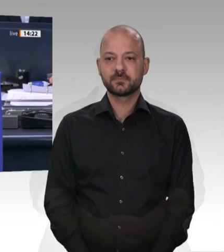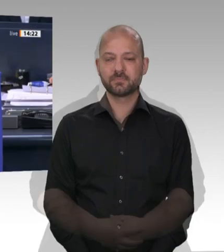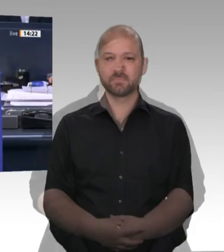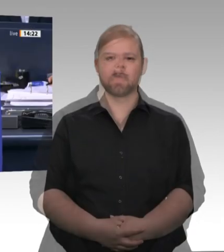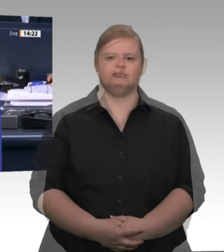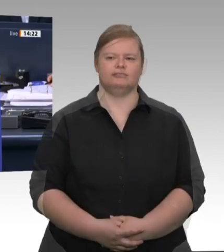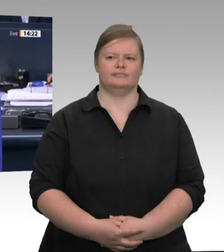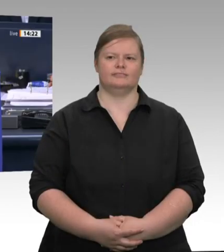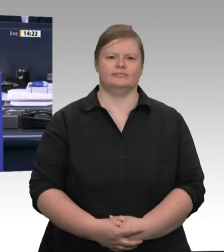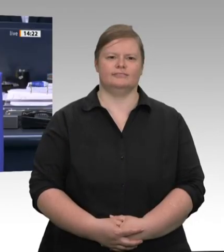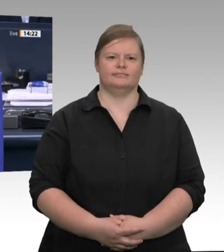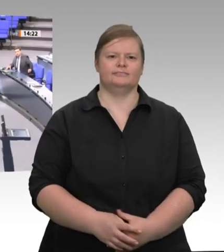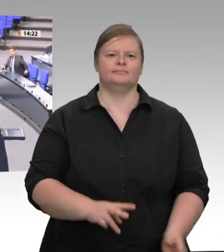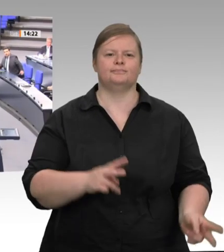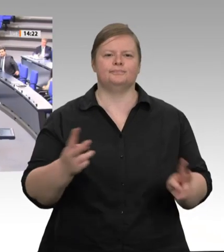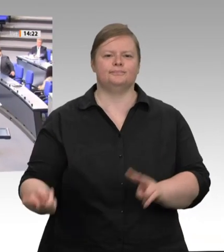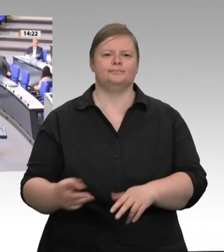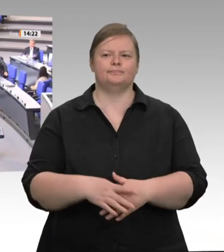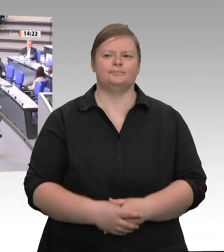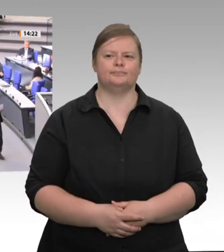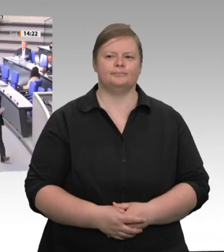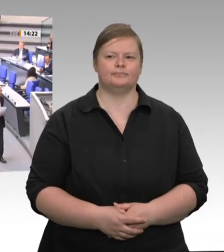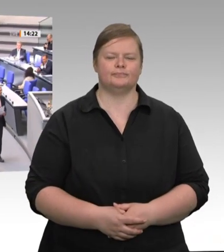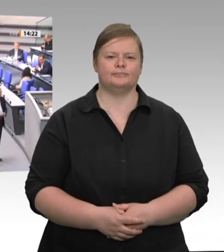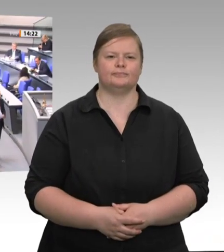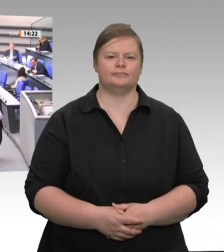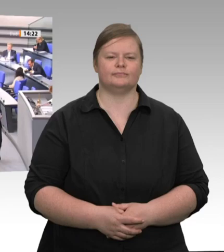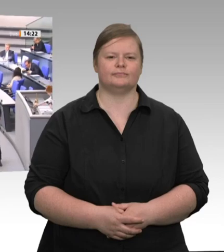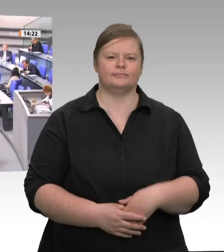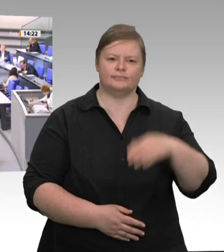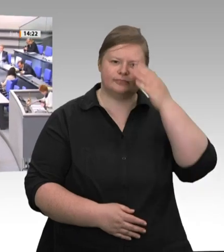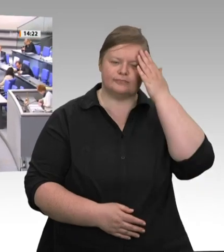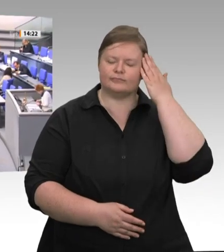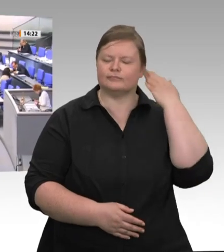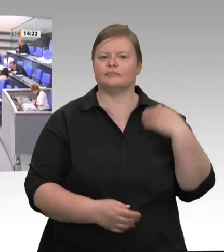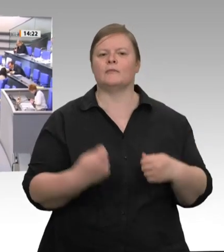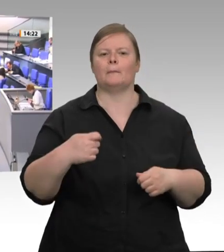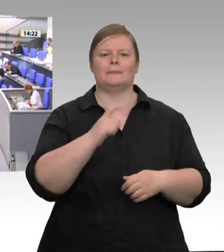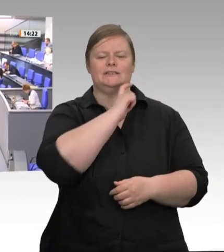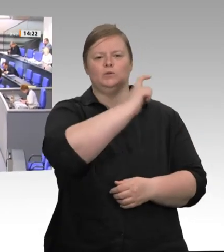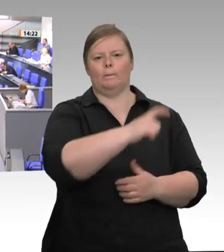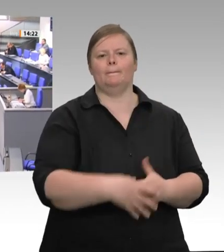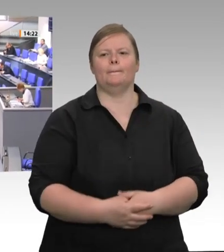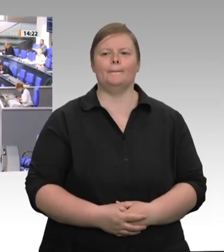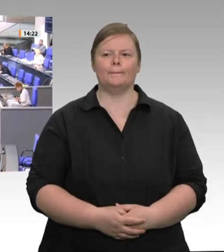Für die FDP-Fraktion hat nun der Abgeordnete CarlJulius Cronenberg das Wort. Frau Präsidentin!